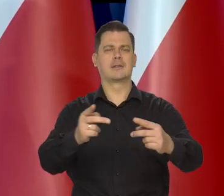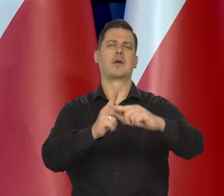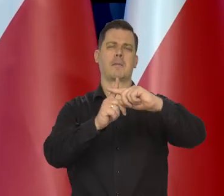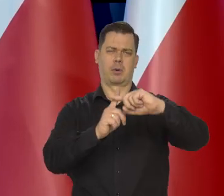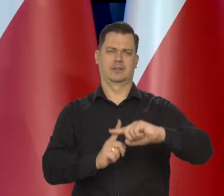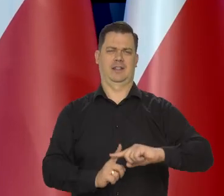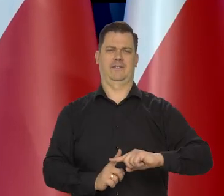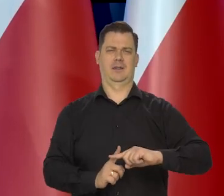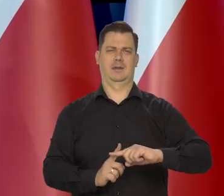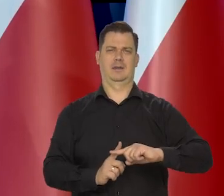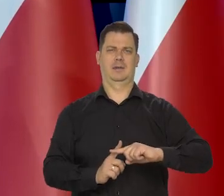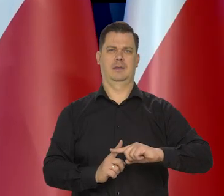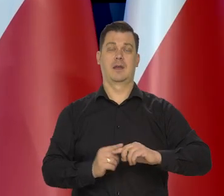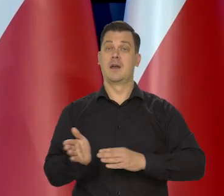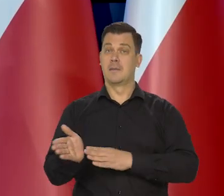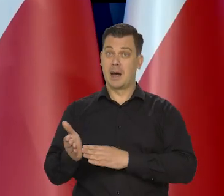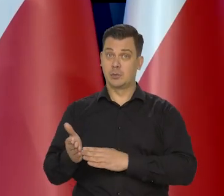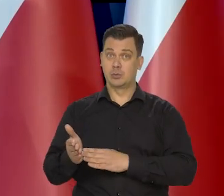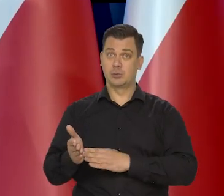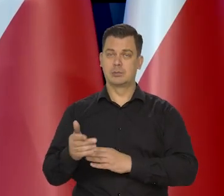które bardzo mocno powtórzę w marcu.